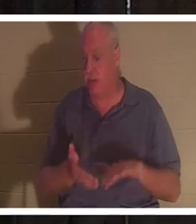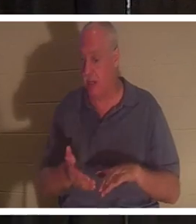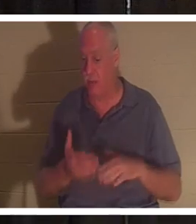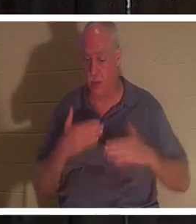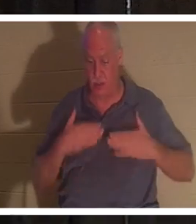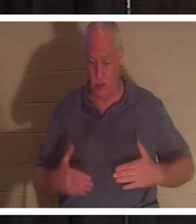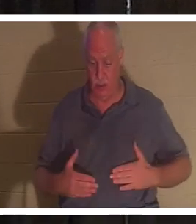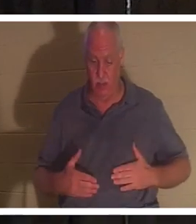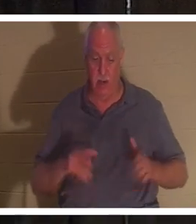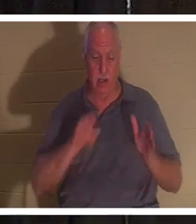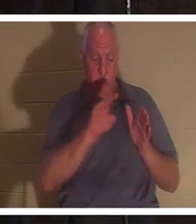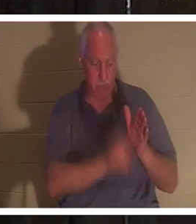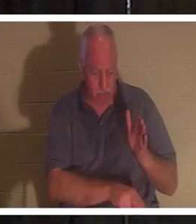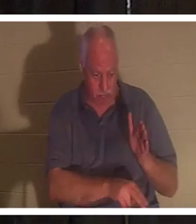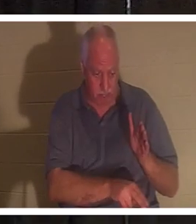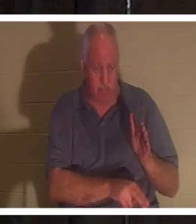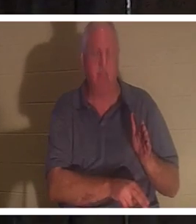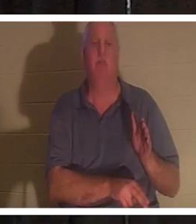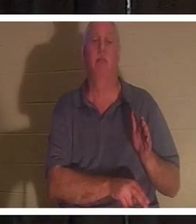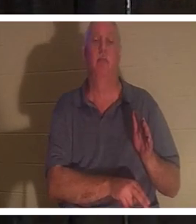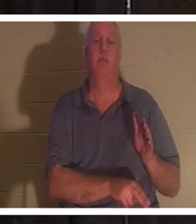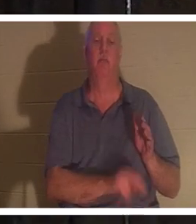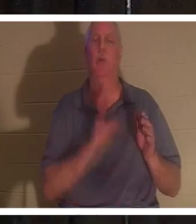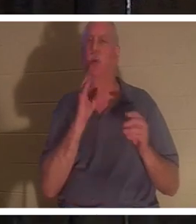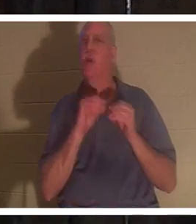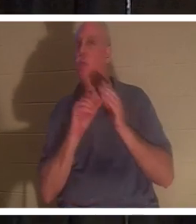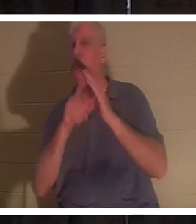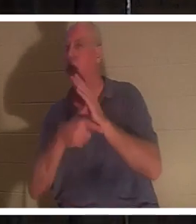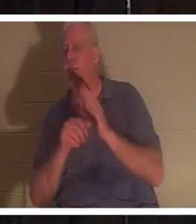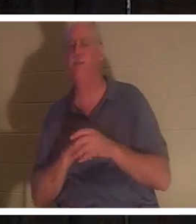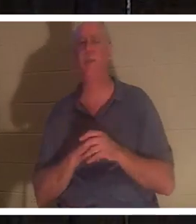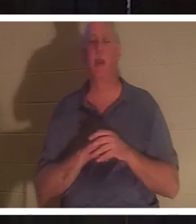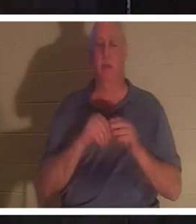당신의 몸은 땅으로 들어갈 것입니다 .